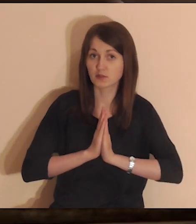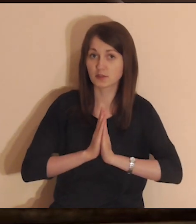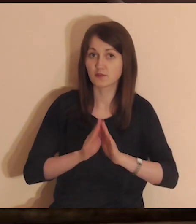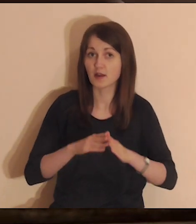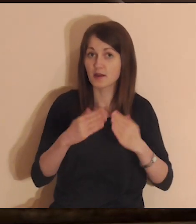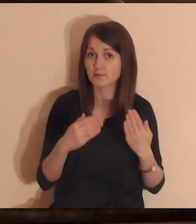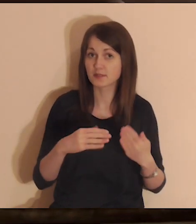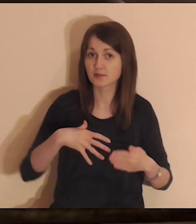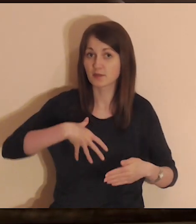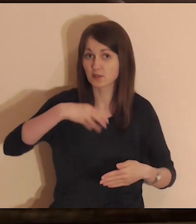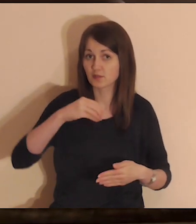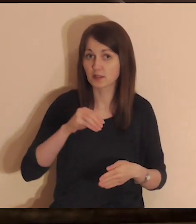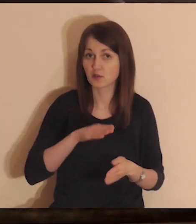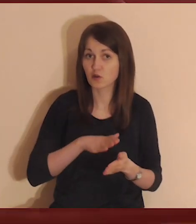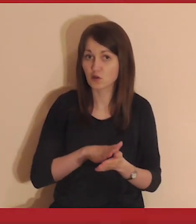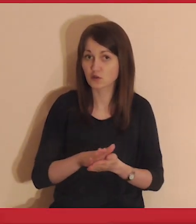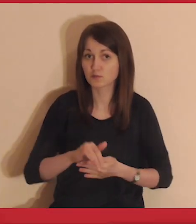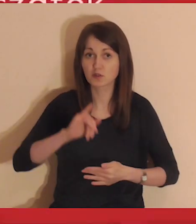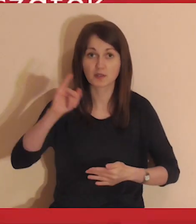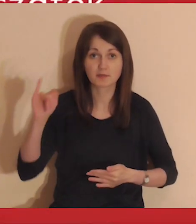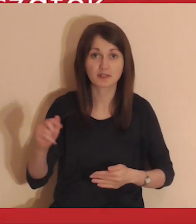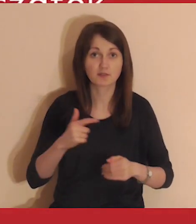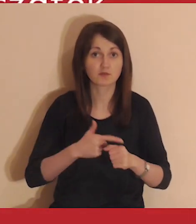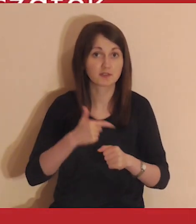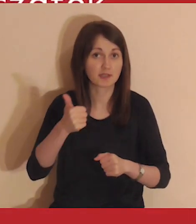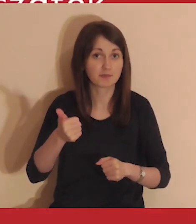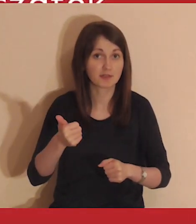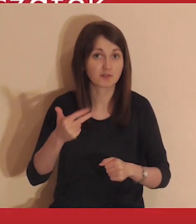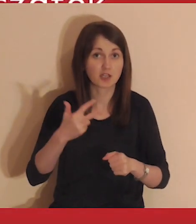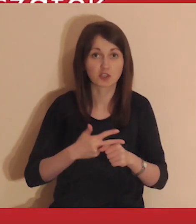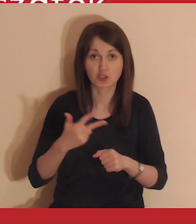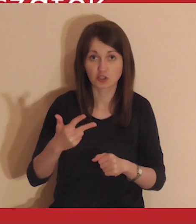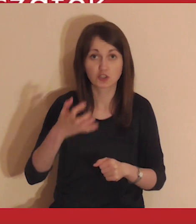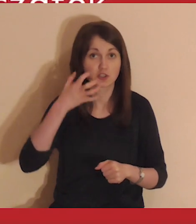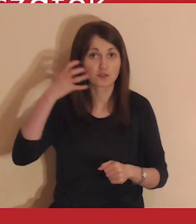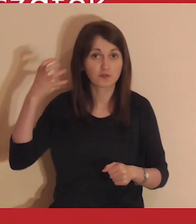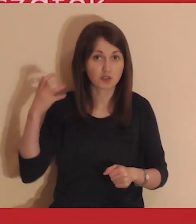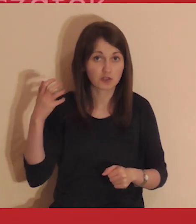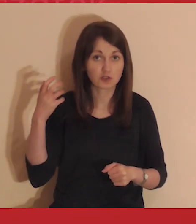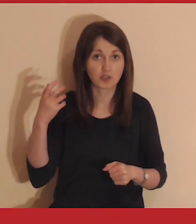Medytacje Pisma Świętego rozpoczynamy zawsze o 21.30.